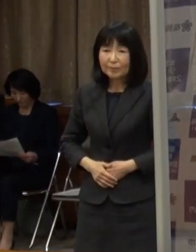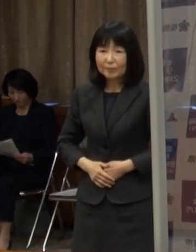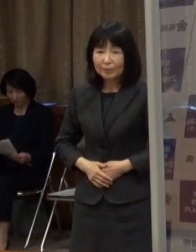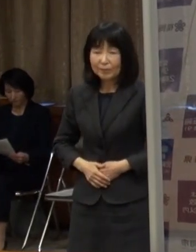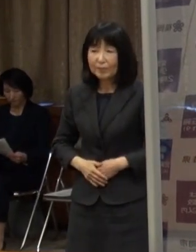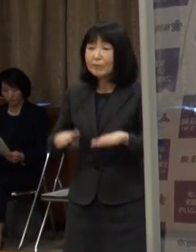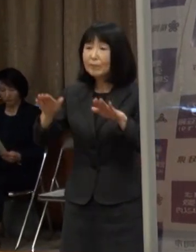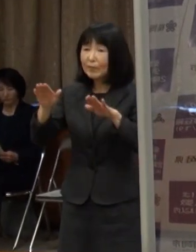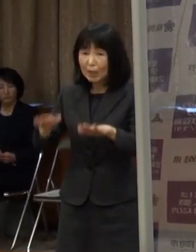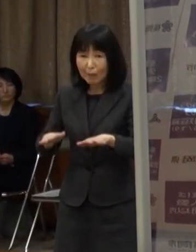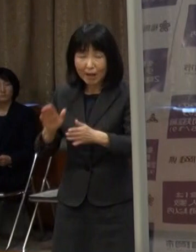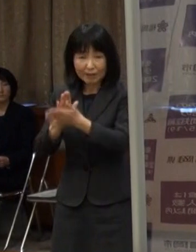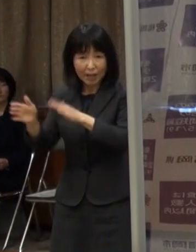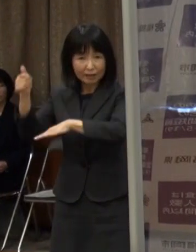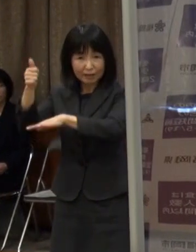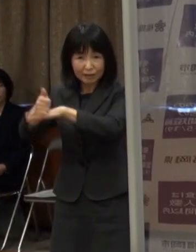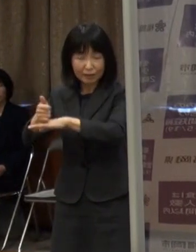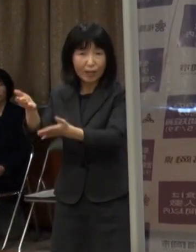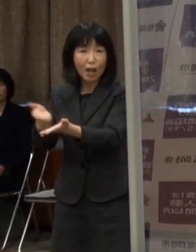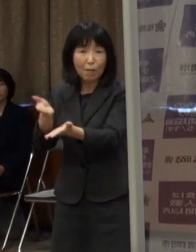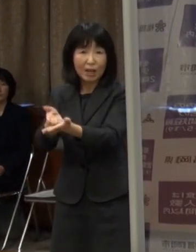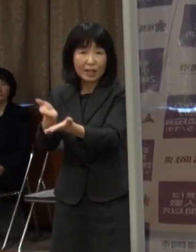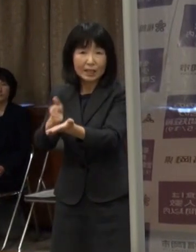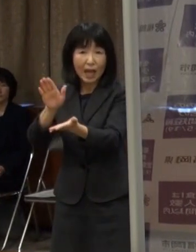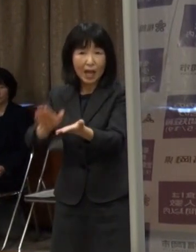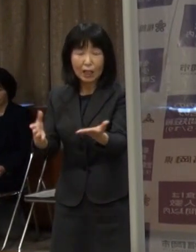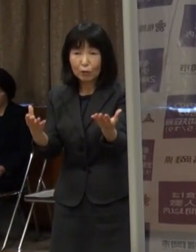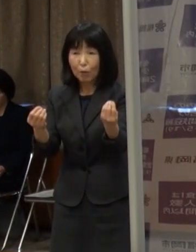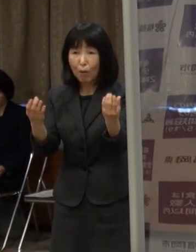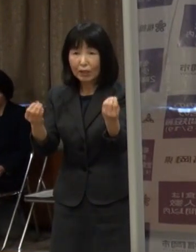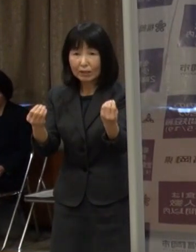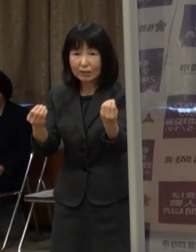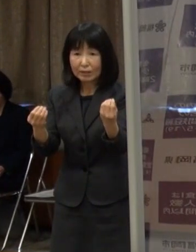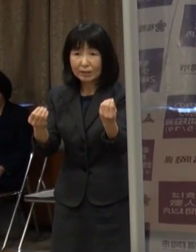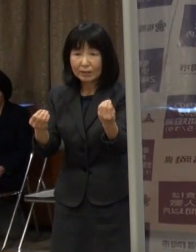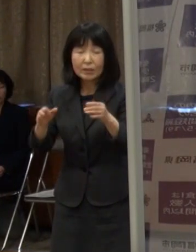（市長）今 知事からお話があったとおりの認識です